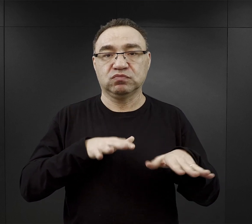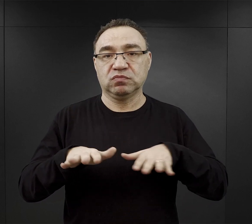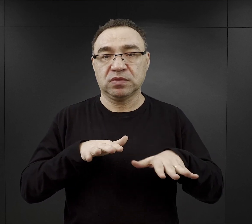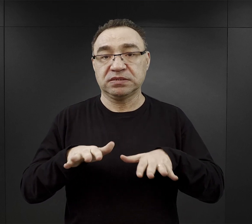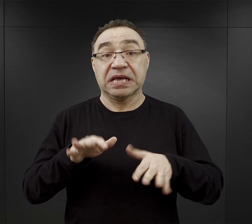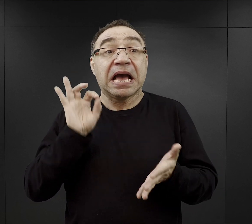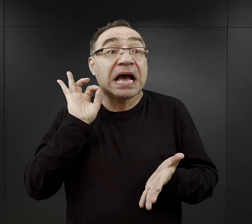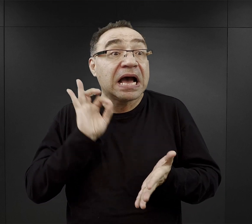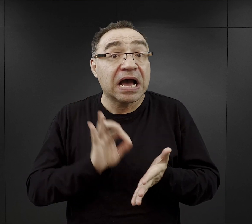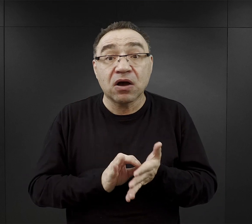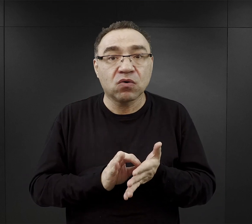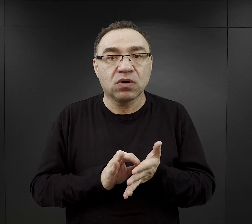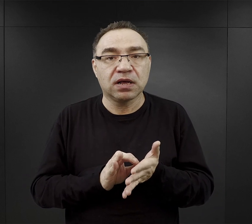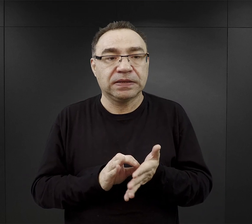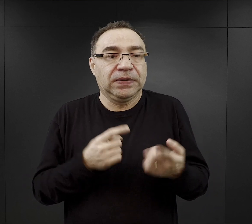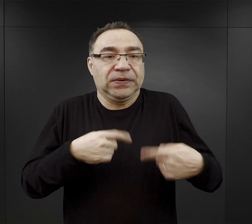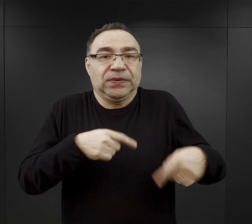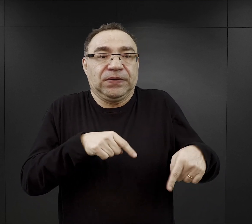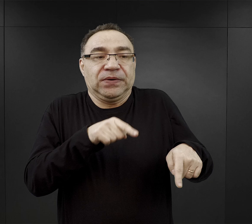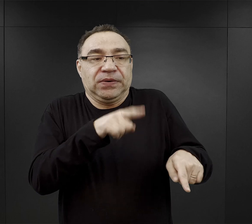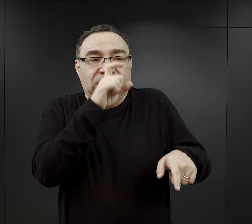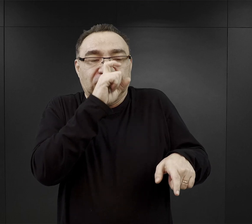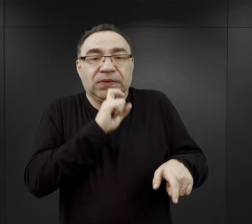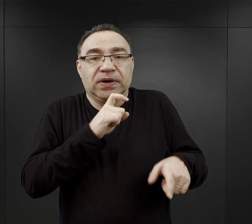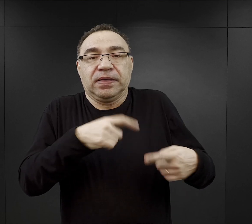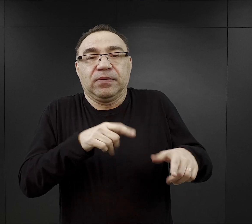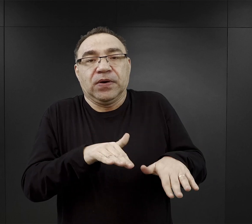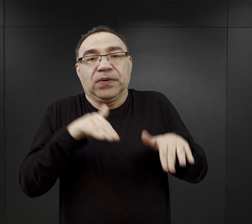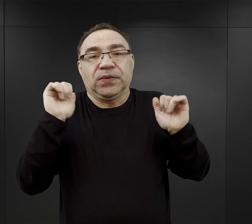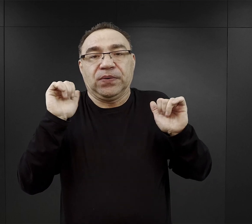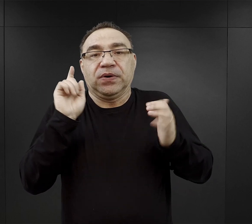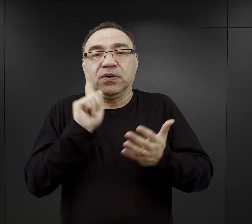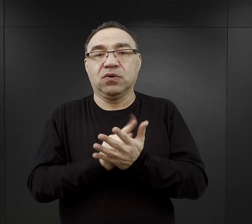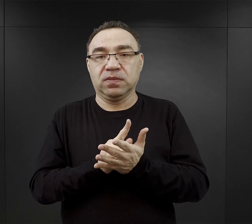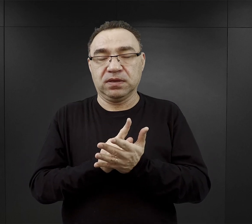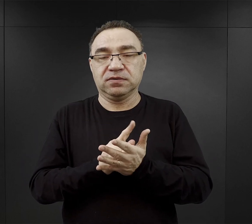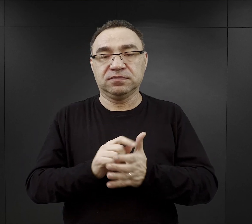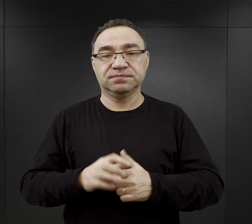albo akurat nie znaleźć się tam, gdzie coś złego się działo.